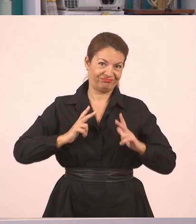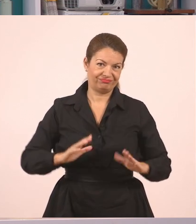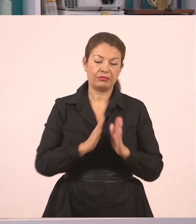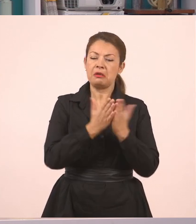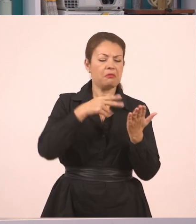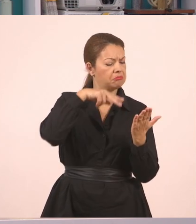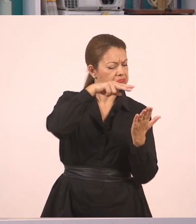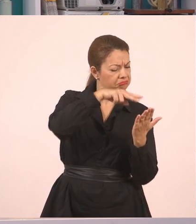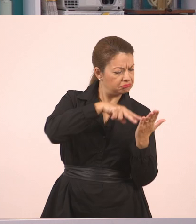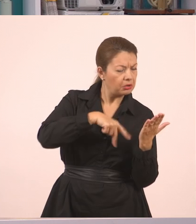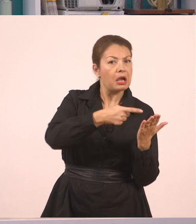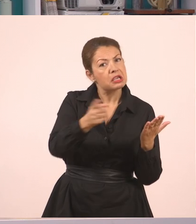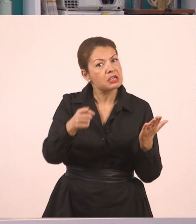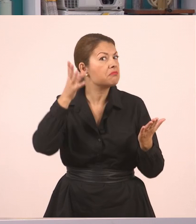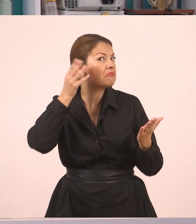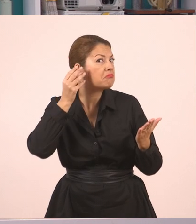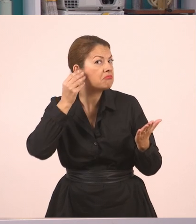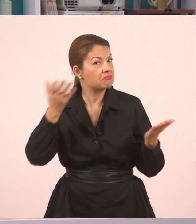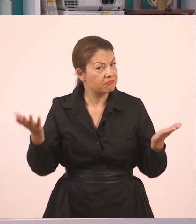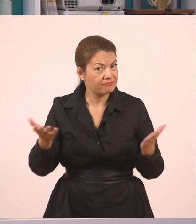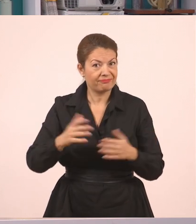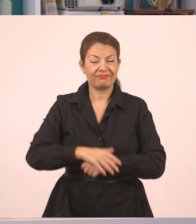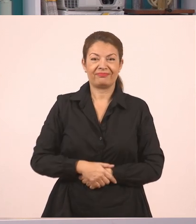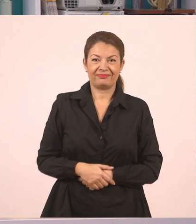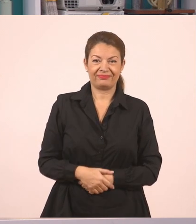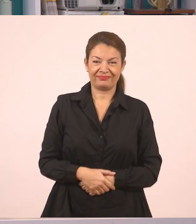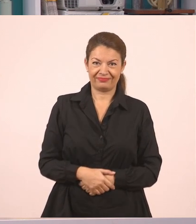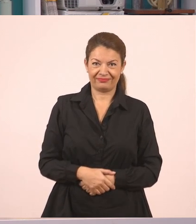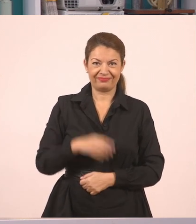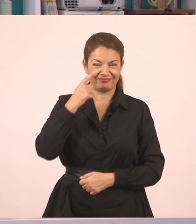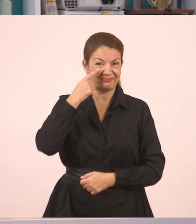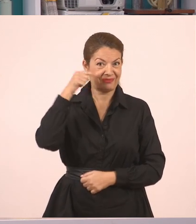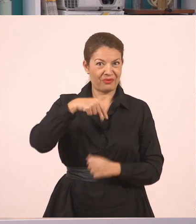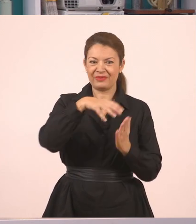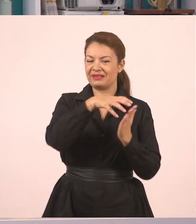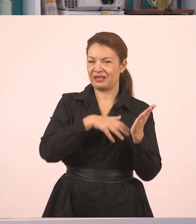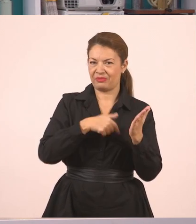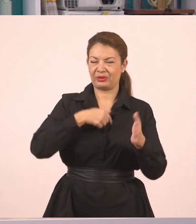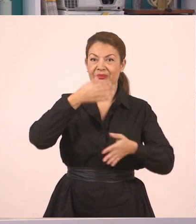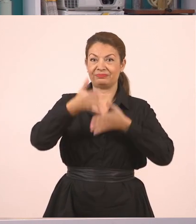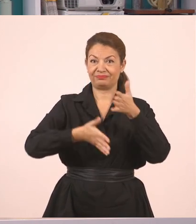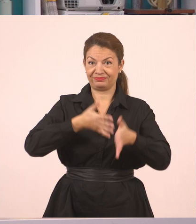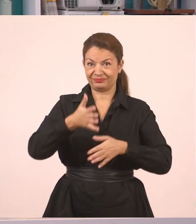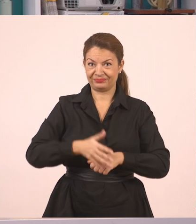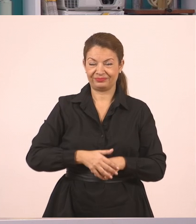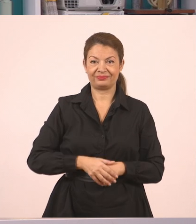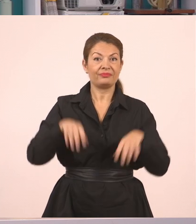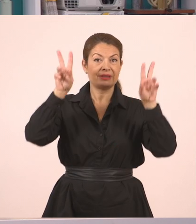είτε για τα άλλα παιδιά, απλώς να ακούνε. Πάμε να δούμε αυτό το ωραίο κείμενο που λέγεται "Ιστορίες με φίλους".